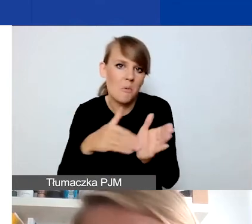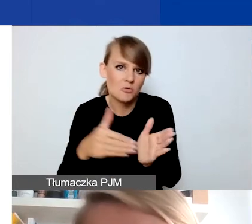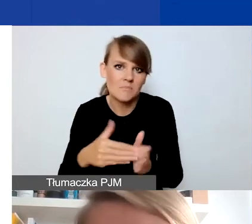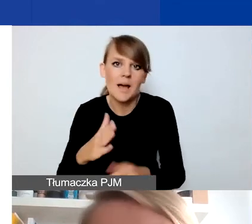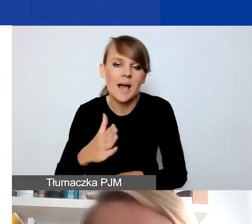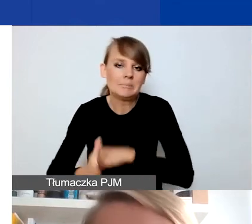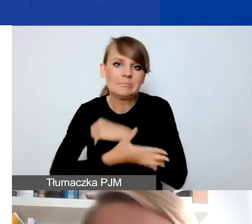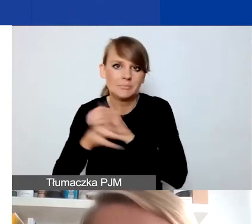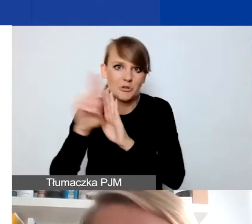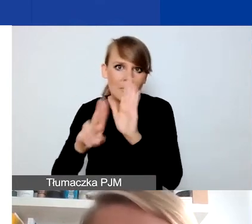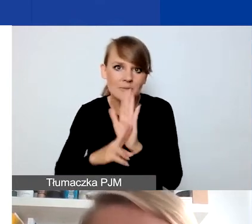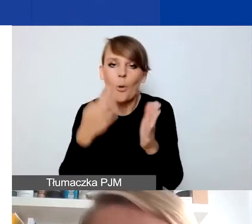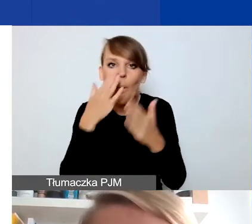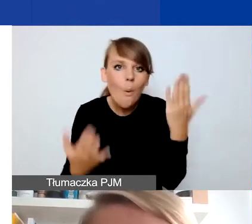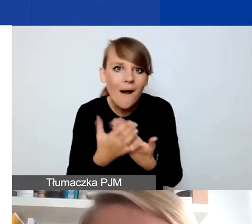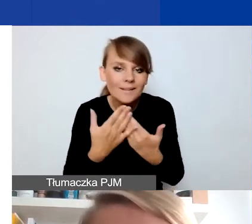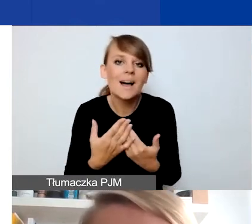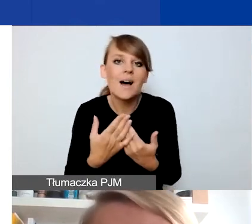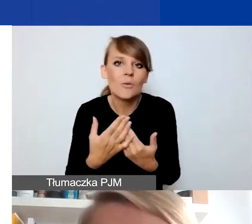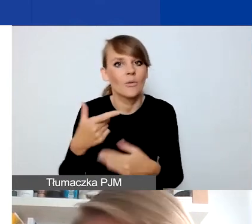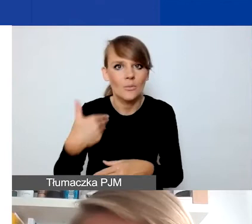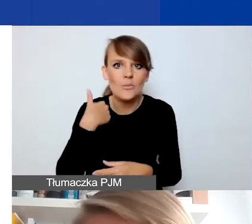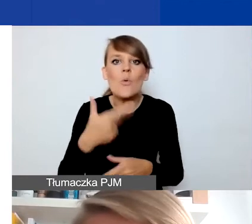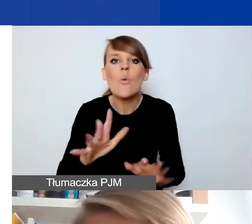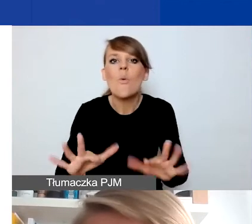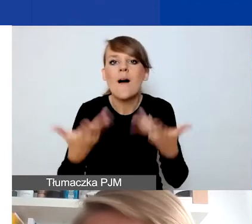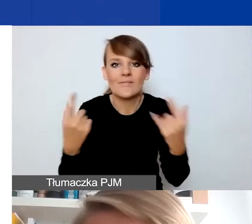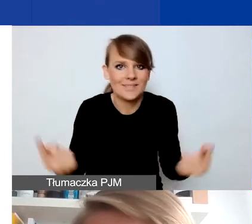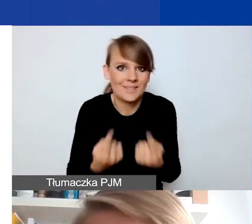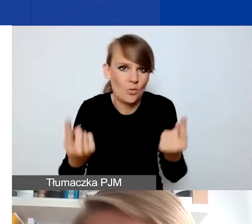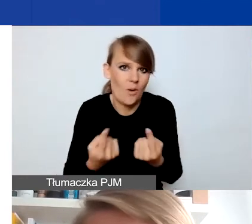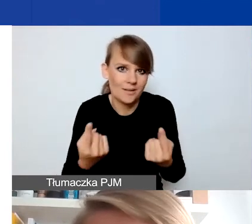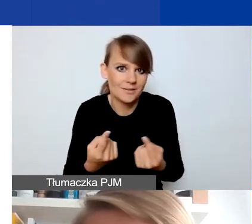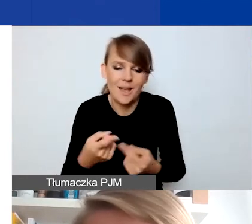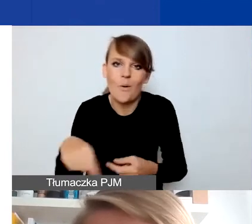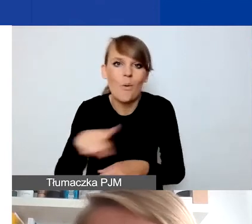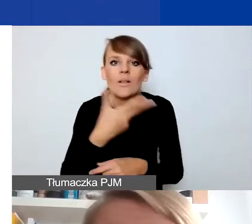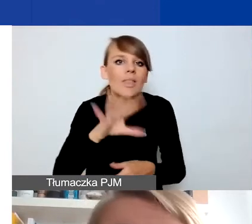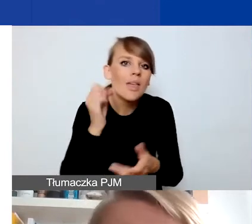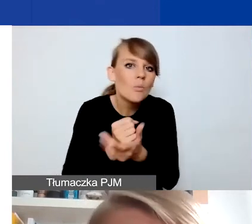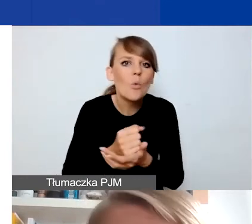Okazało się, że one się znalazły w łatwiejszej niż zwykle sytuacji. Nie musiały dopełniać formalności,